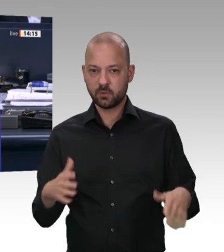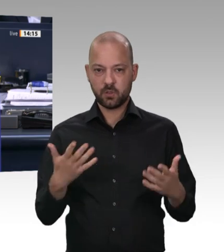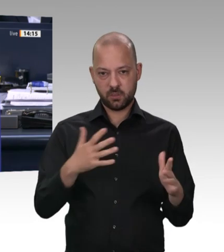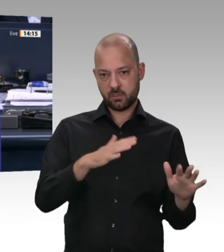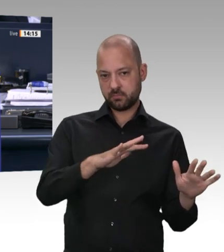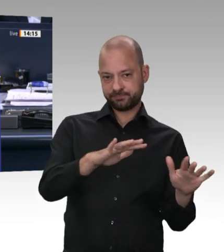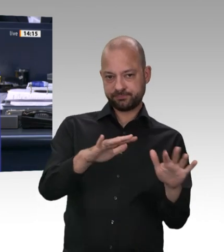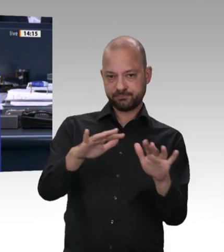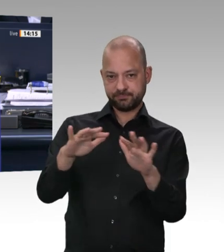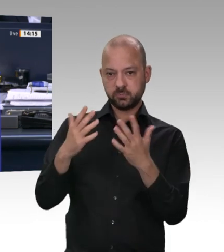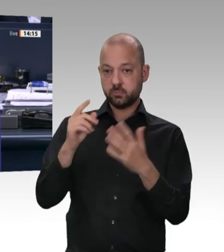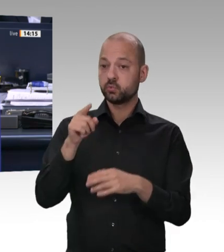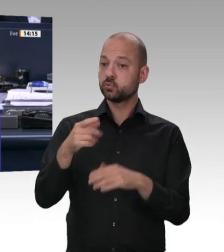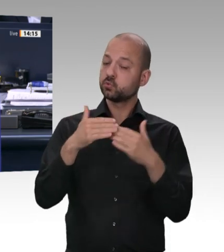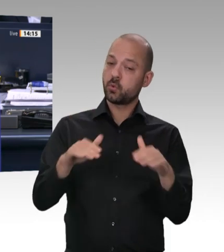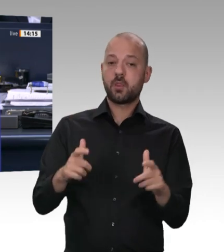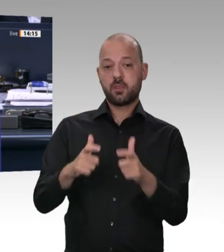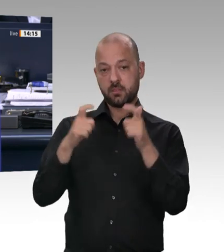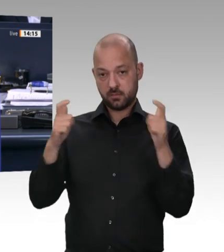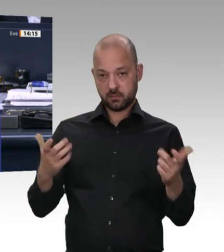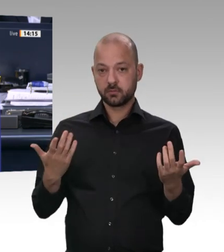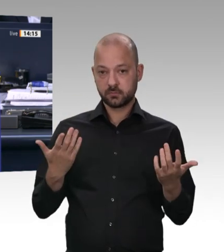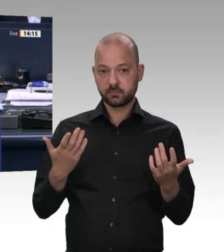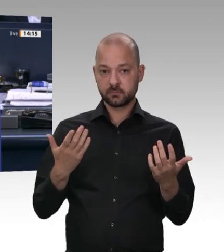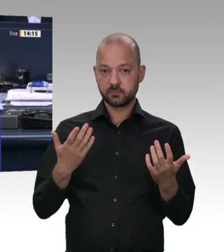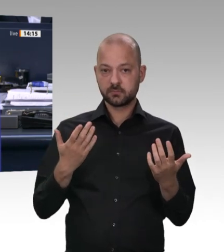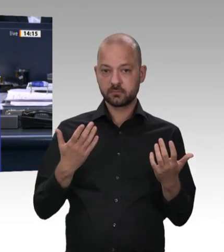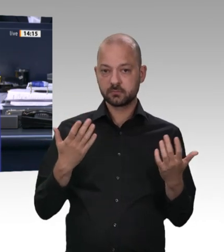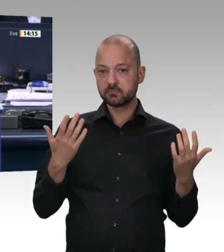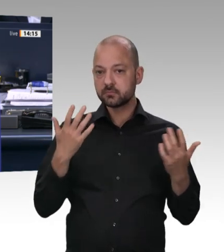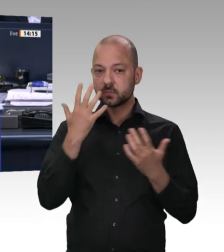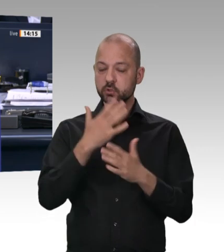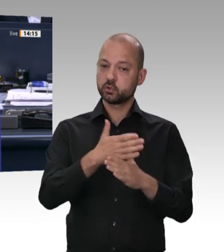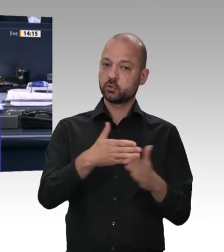weitere Fragen und Bemerkungen im Rahmen der Rede des Ministers nicht zulassen.